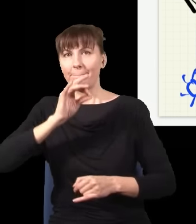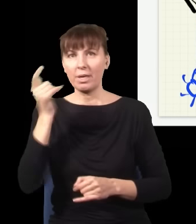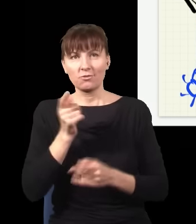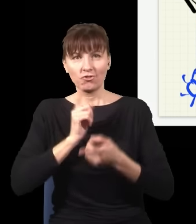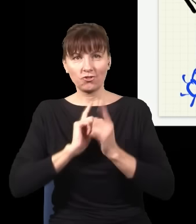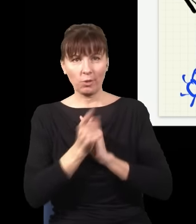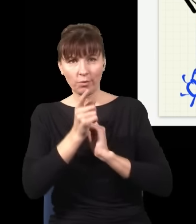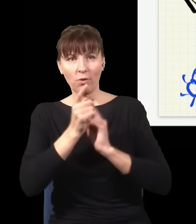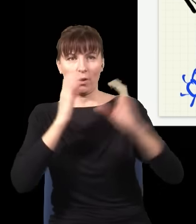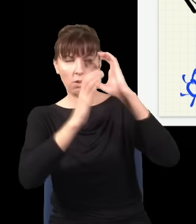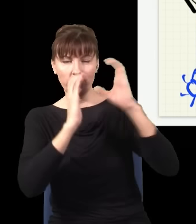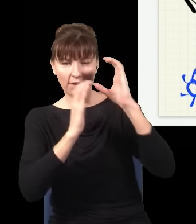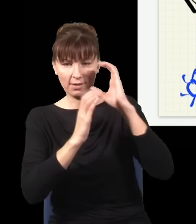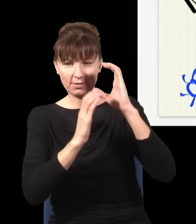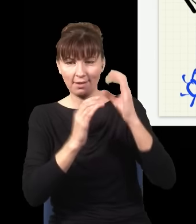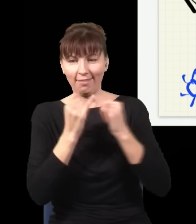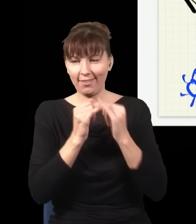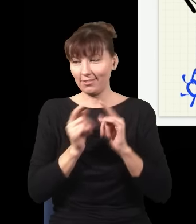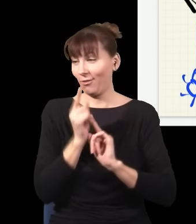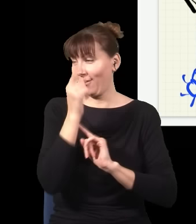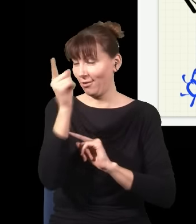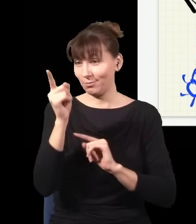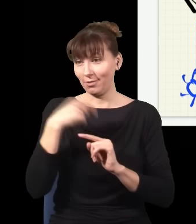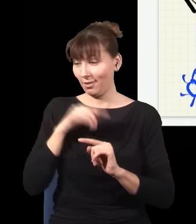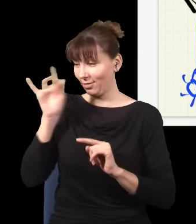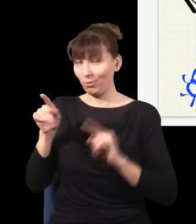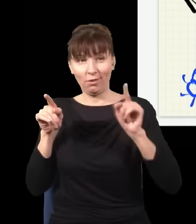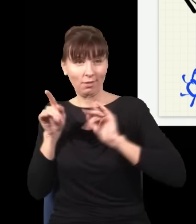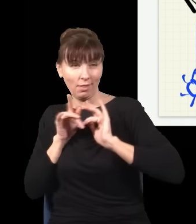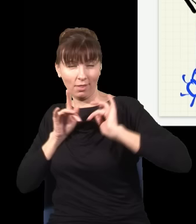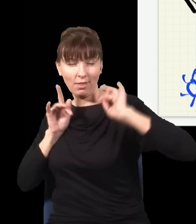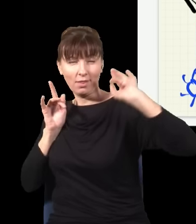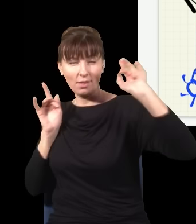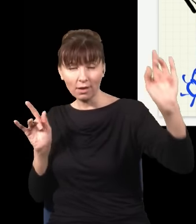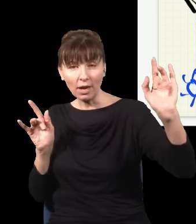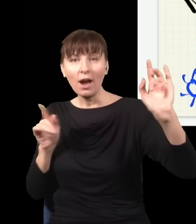Układu Słonecznego z takim kawałkiem szkła i wsuwał albo nie wsuwał, mógłbym wysyłać sygnały alfabetem Morse'a